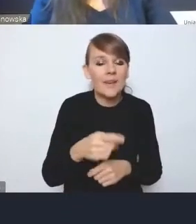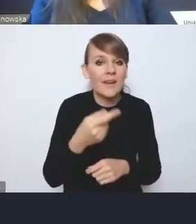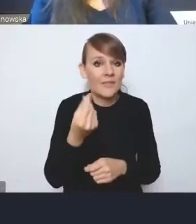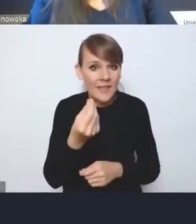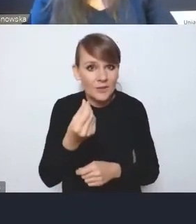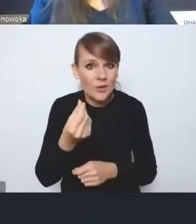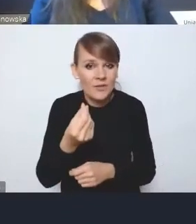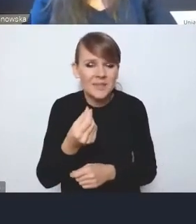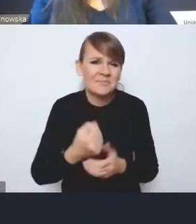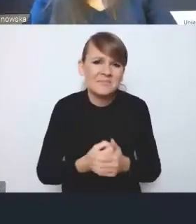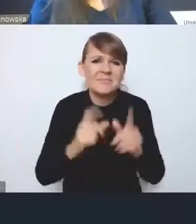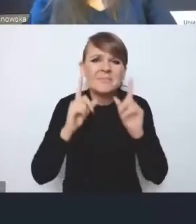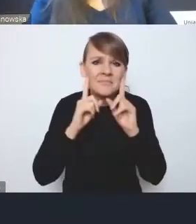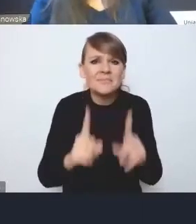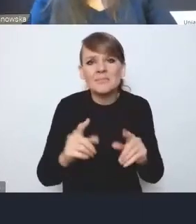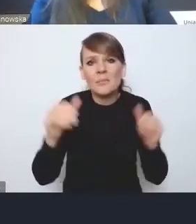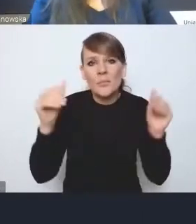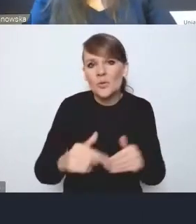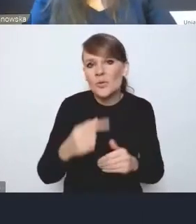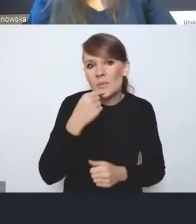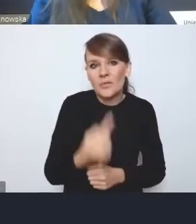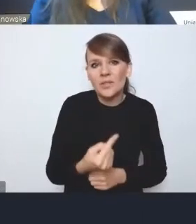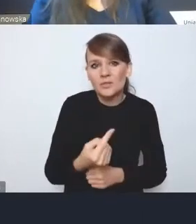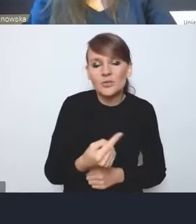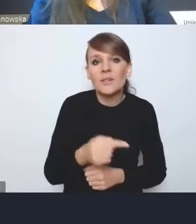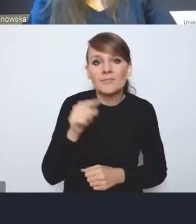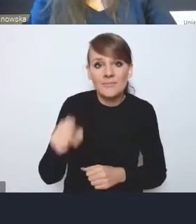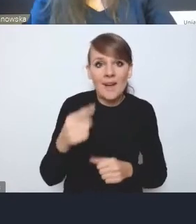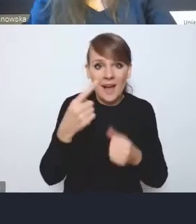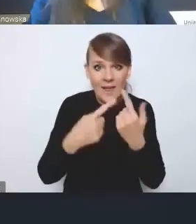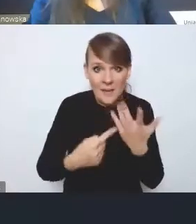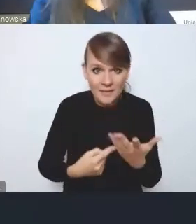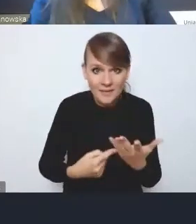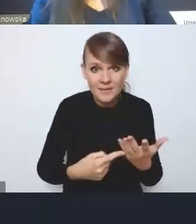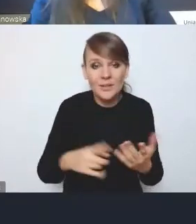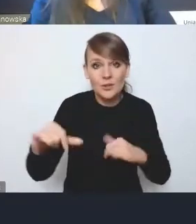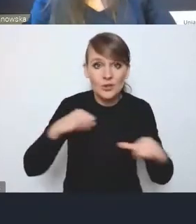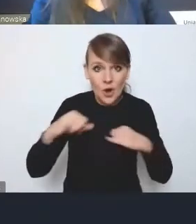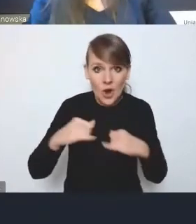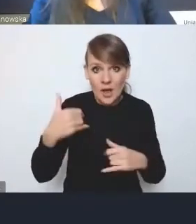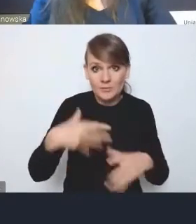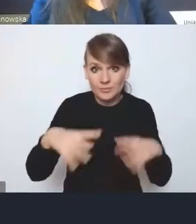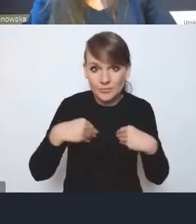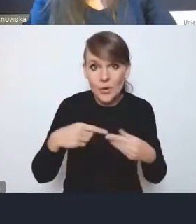tam tak naprawdę można by uznać, że te elementy, które zostały przyjęte przez rząd w ramach tych rekompensat jednorazowych,